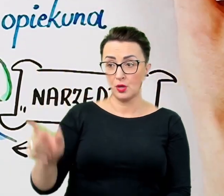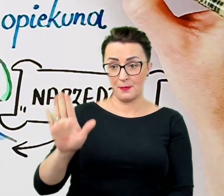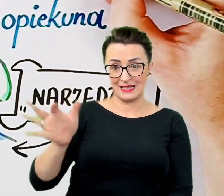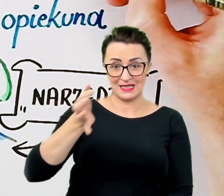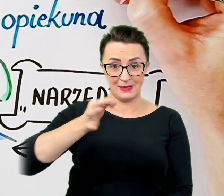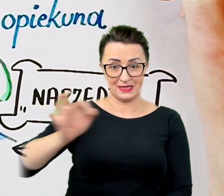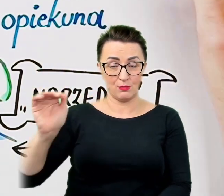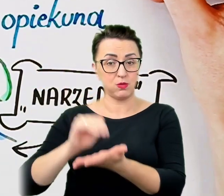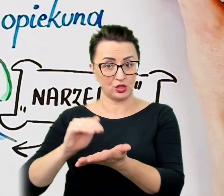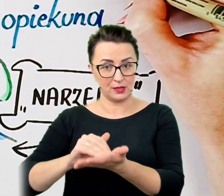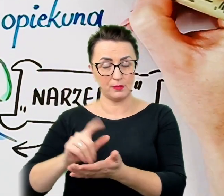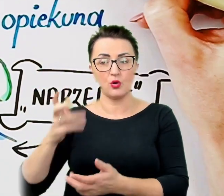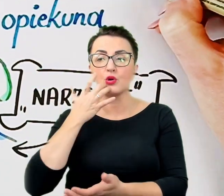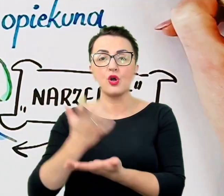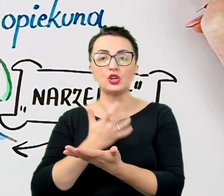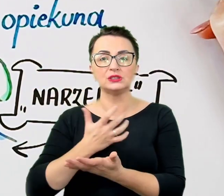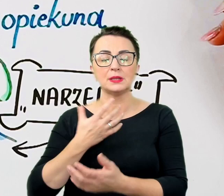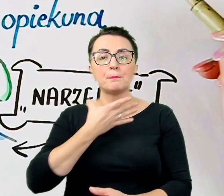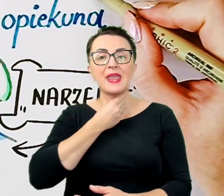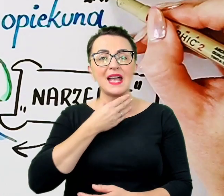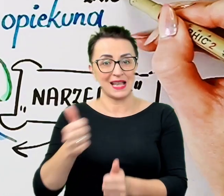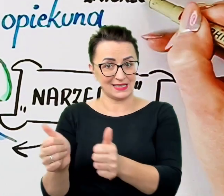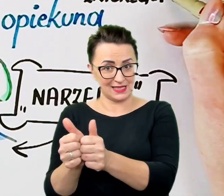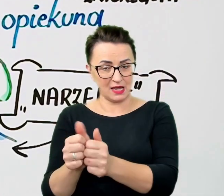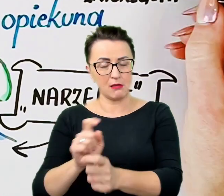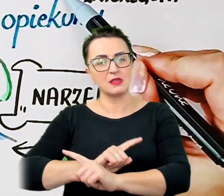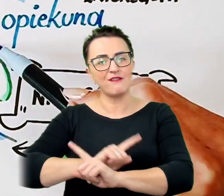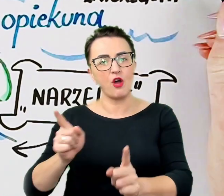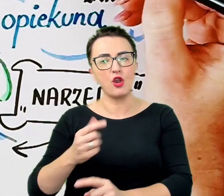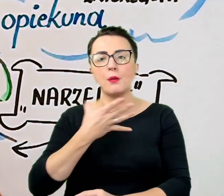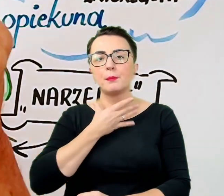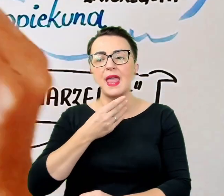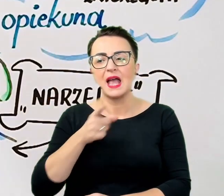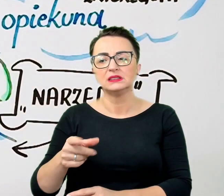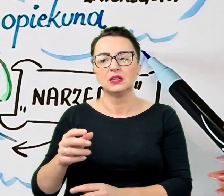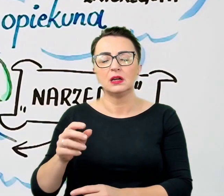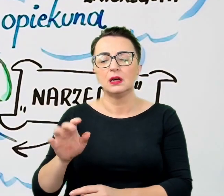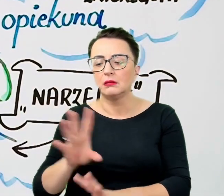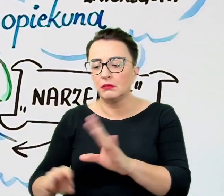nie wolno rozpraszać zwierzęcia, chyba że na kontakt wyjątkowych wypadkach pozwoli rozmówca.